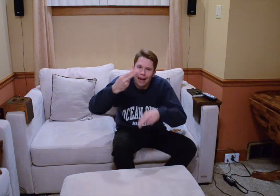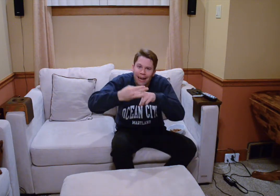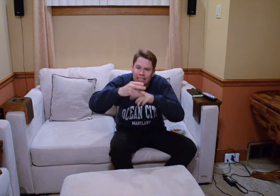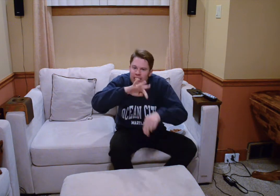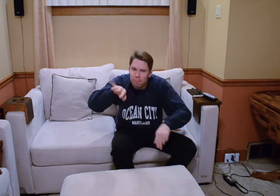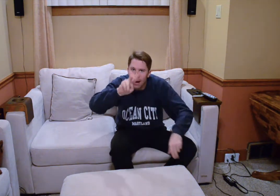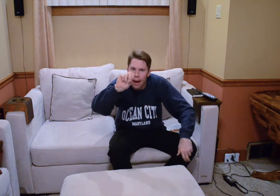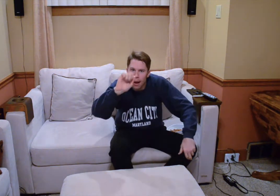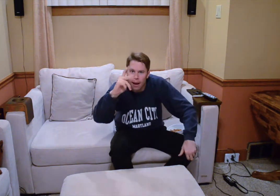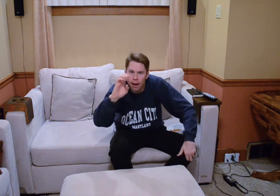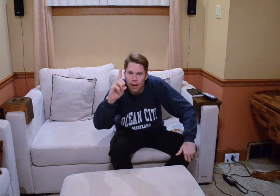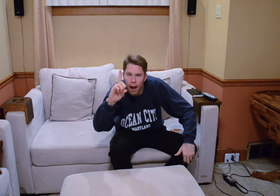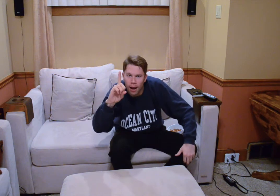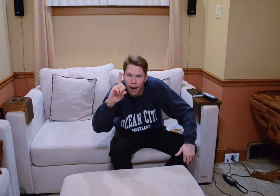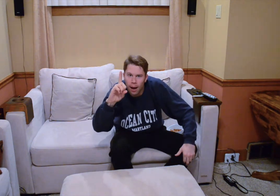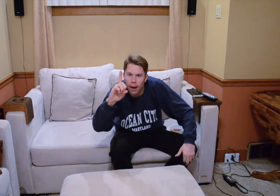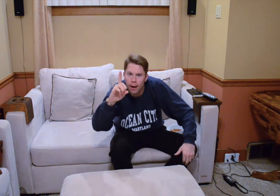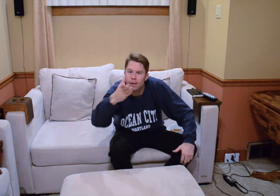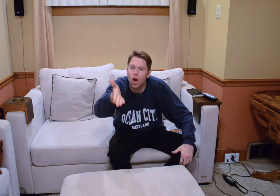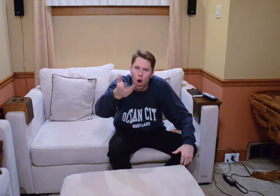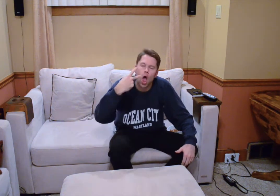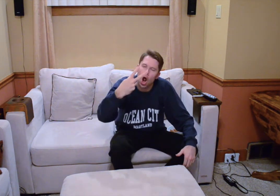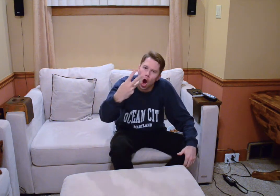no